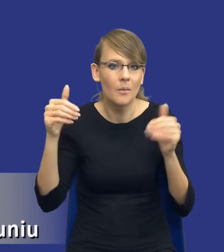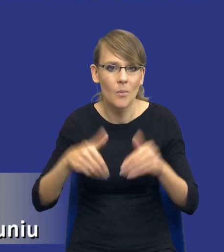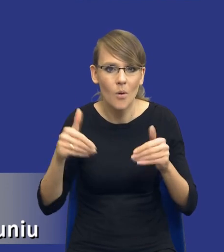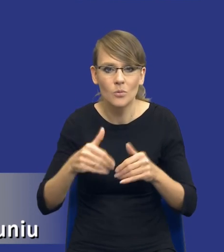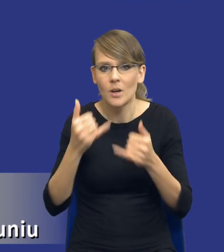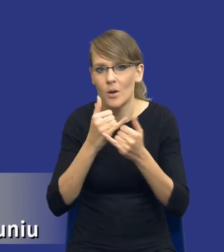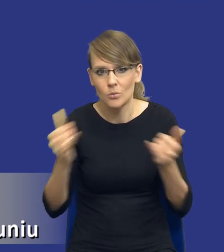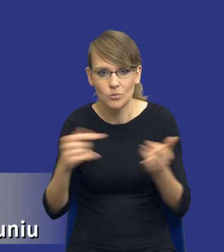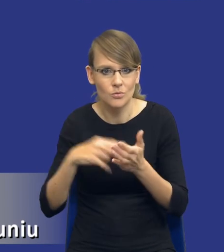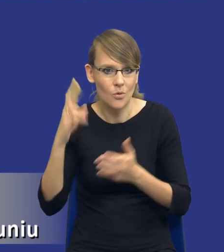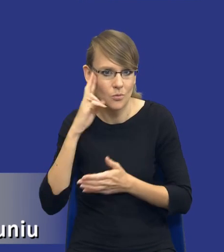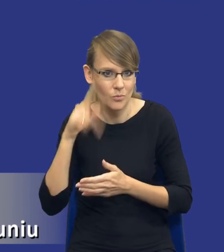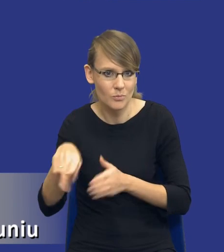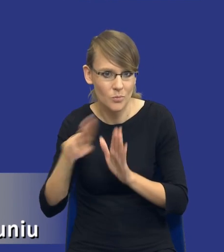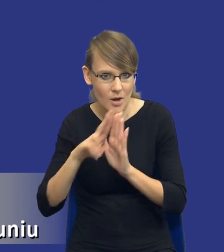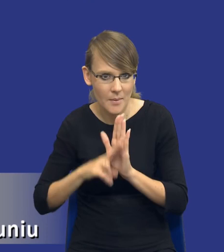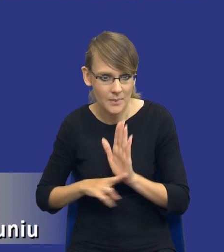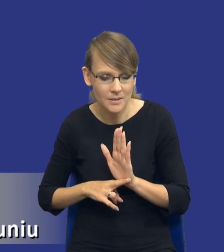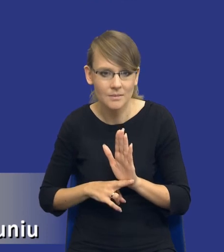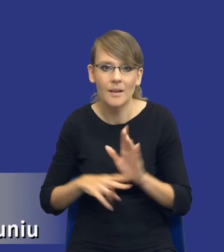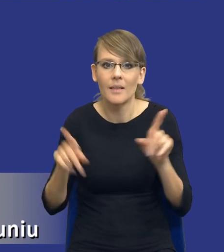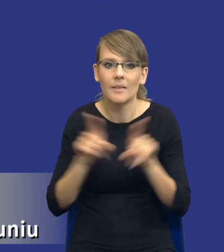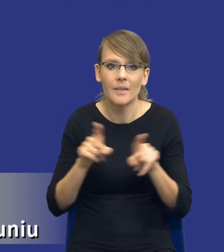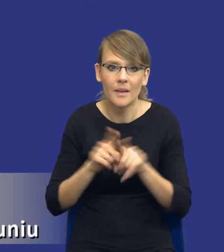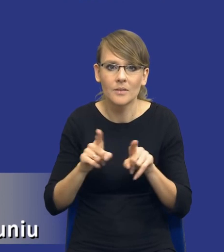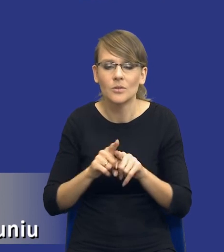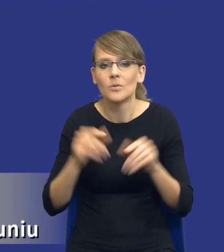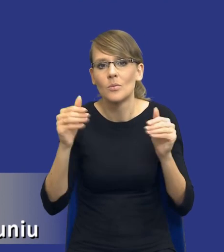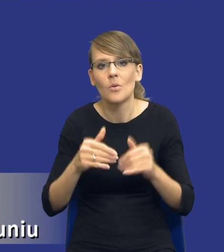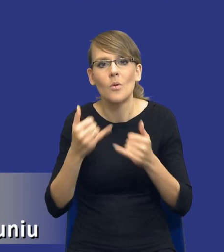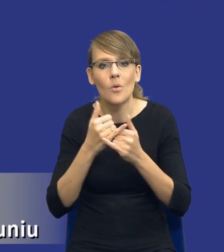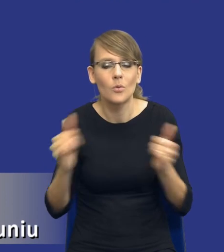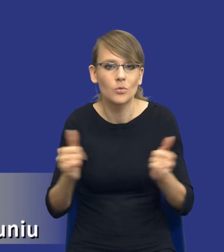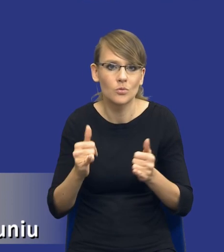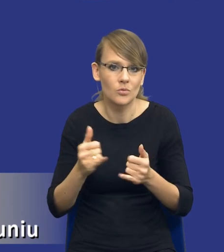interpretacji tego przepisu, jak też zakładam różnego rodzaju praktyk, które,